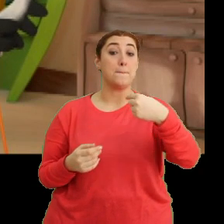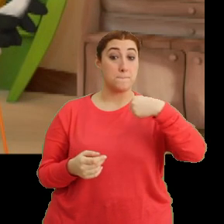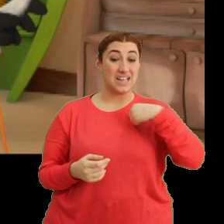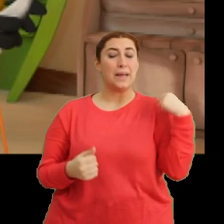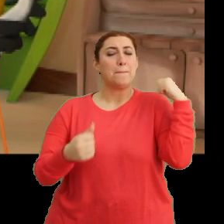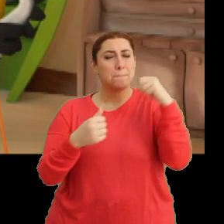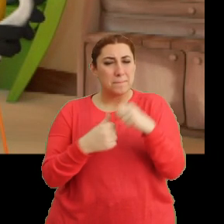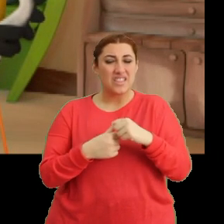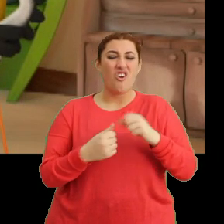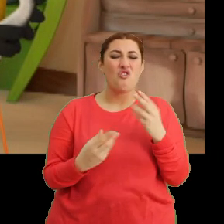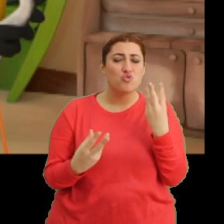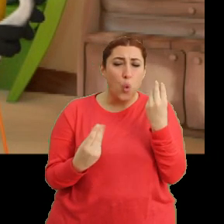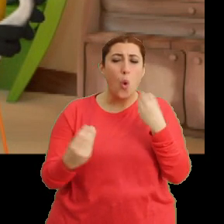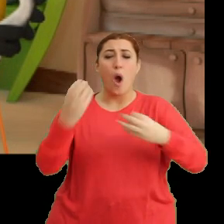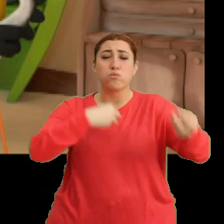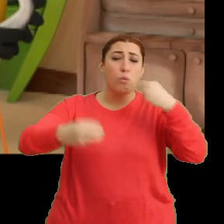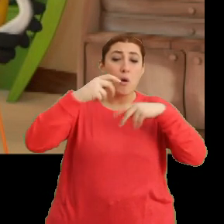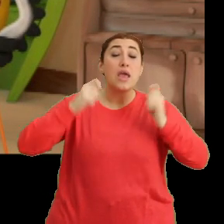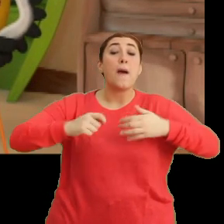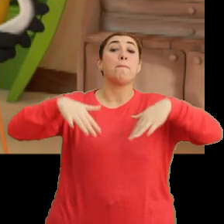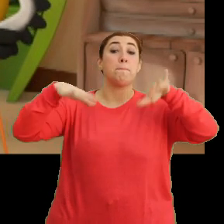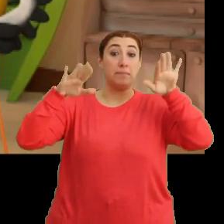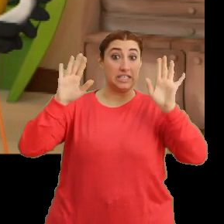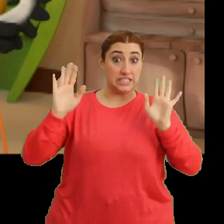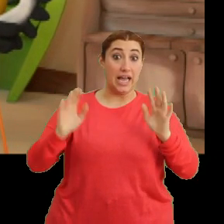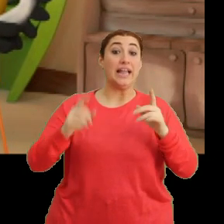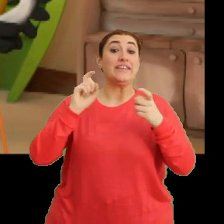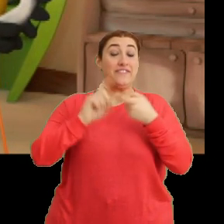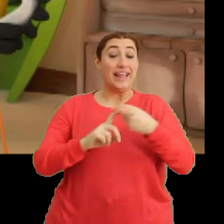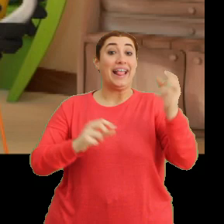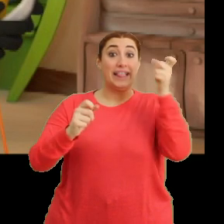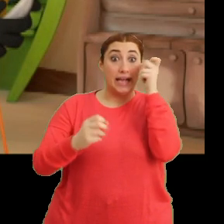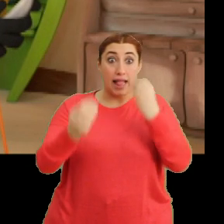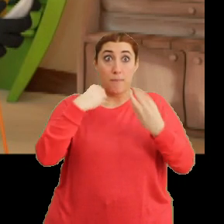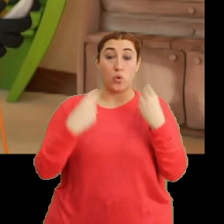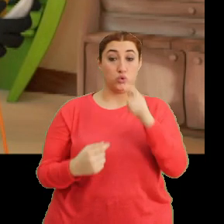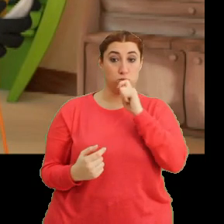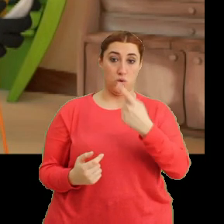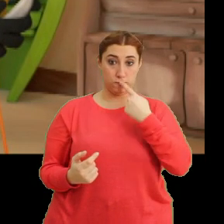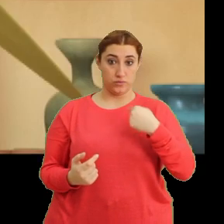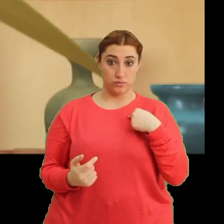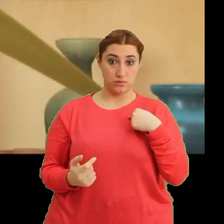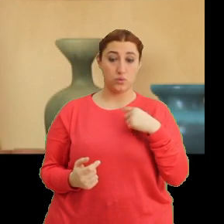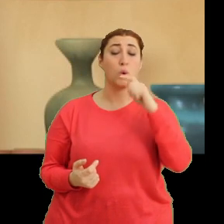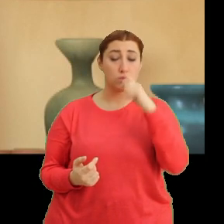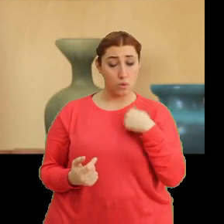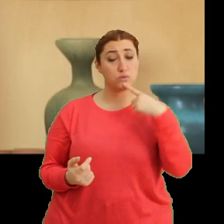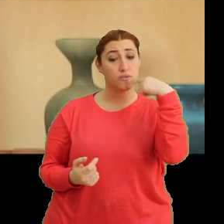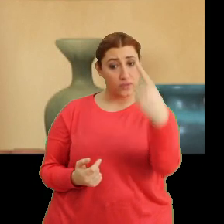...bir daha haddinden fazla abur cubur yemeyeceğine... ...ve dikkatli besleneceğine söz ver bakalım. Söz veririm.